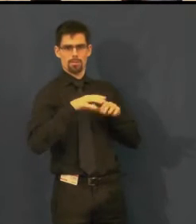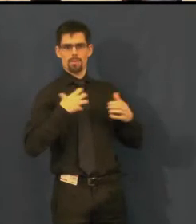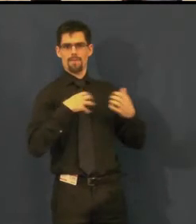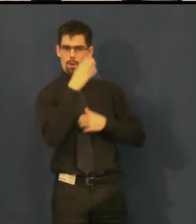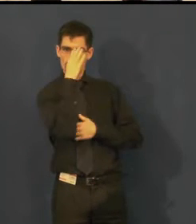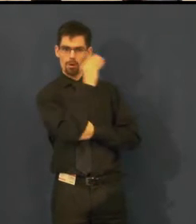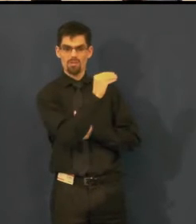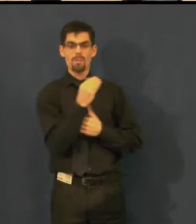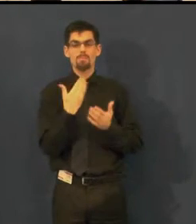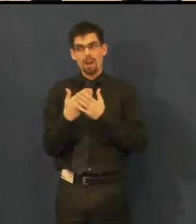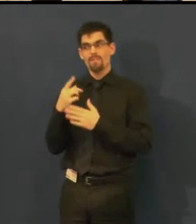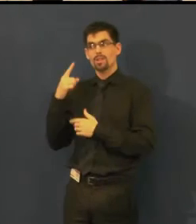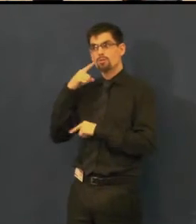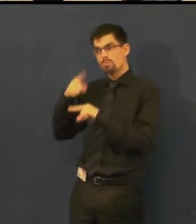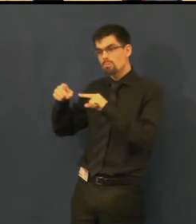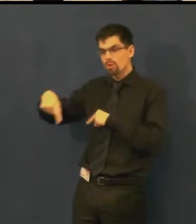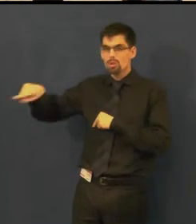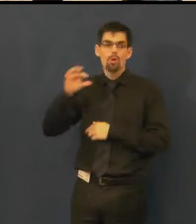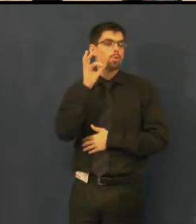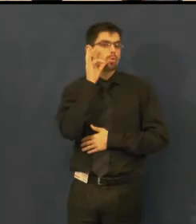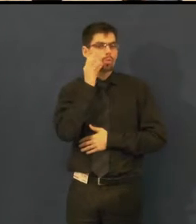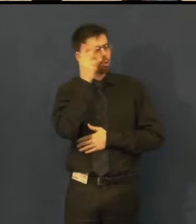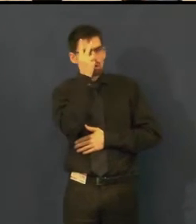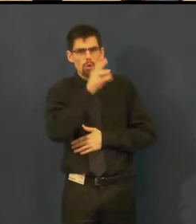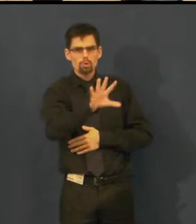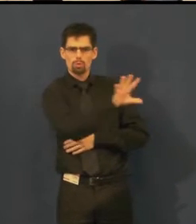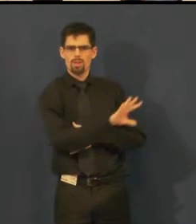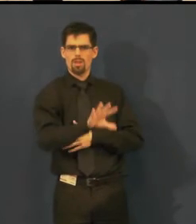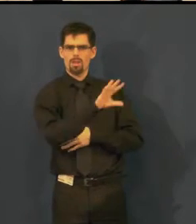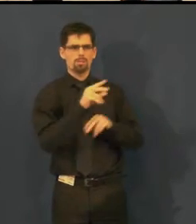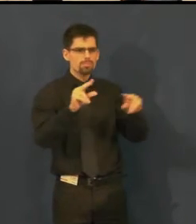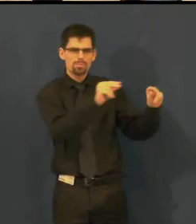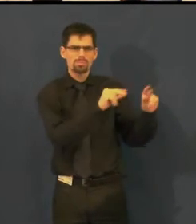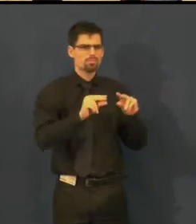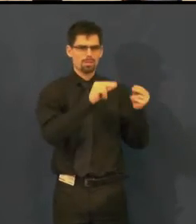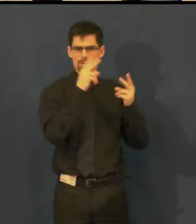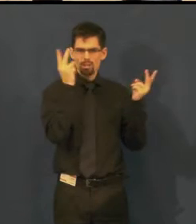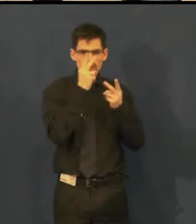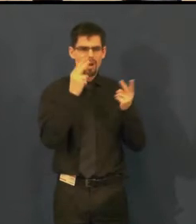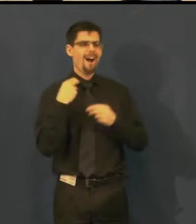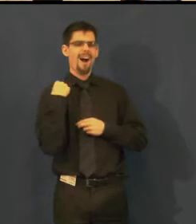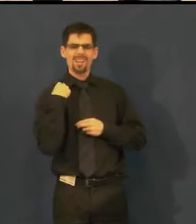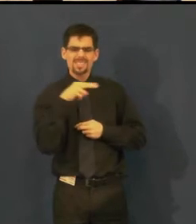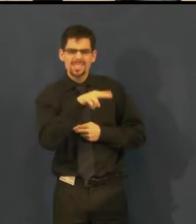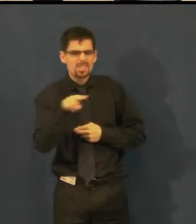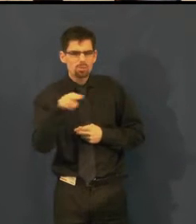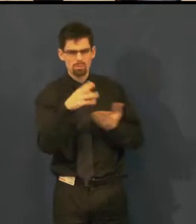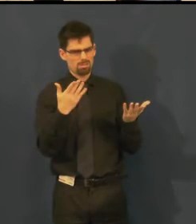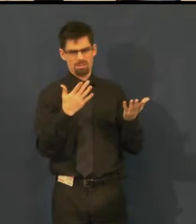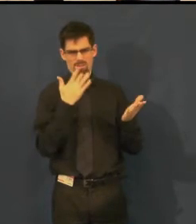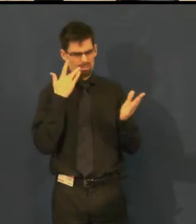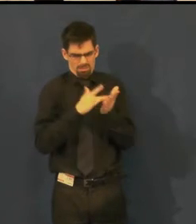ale její studenti jsou neslyšící, tak nabídka anglických titulků by nevyhovovala.